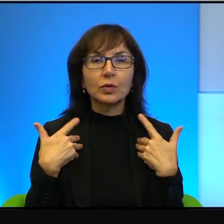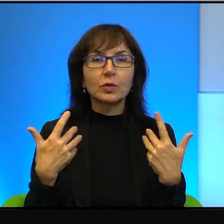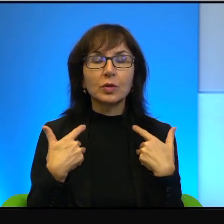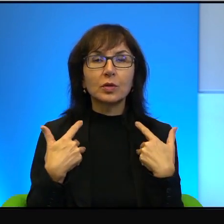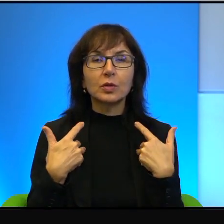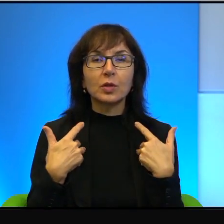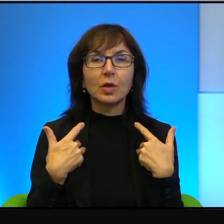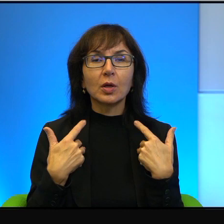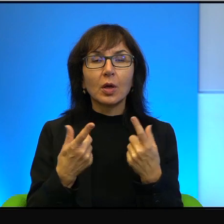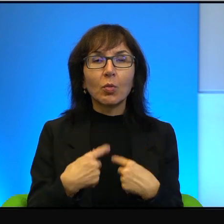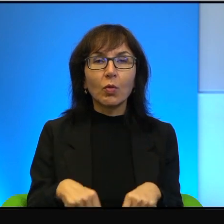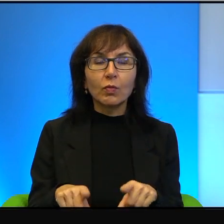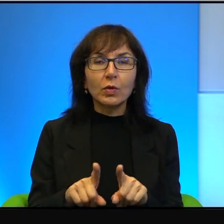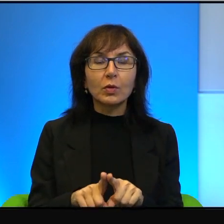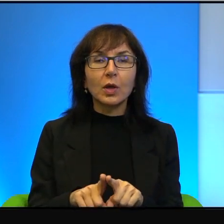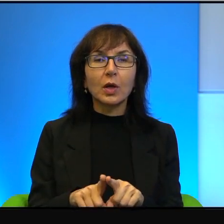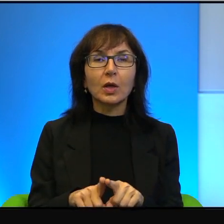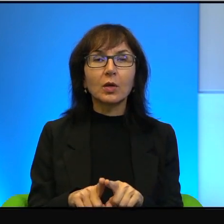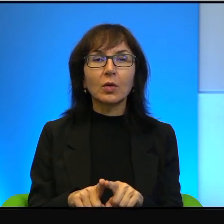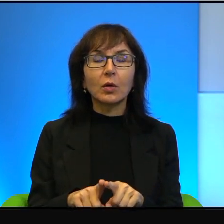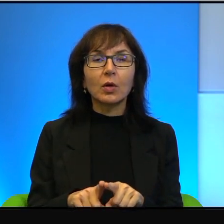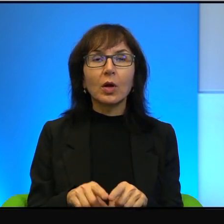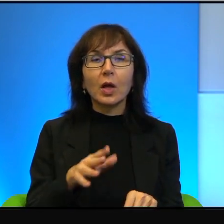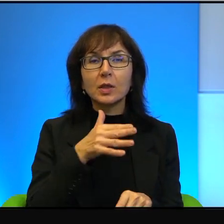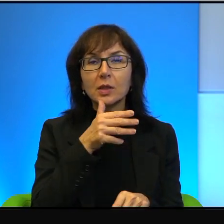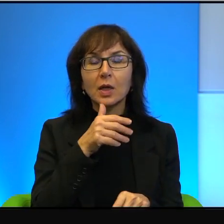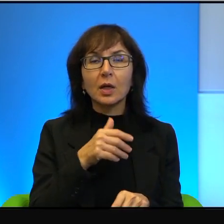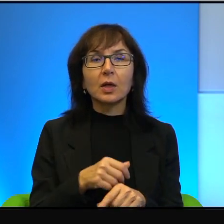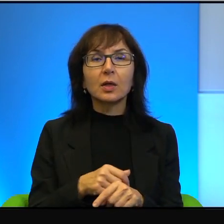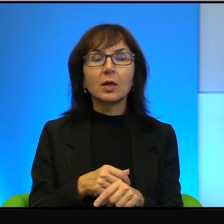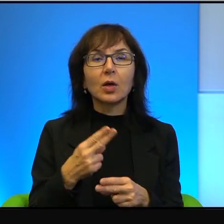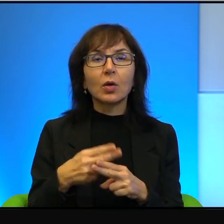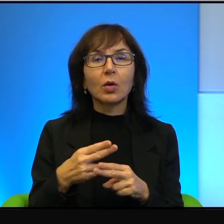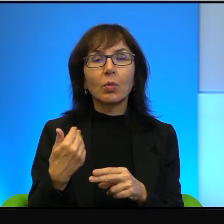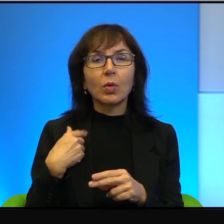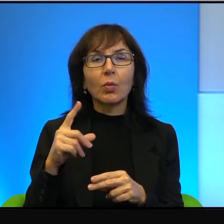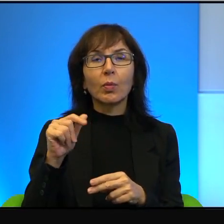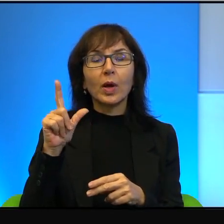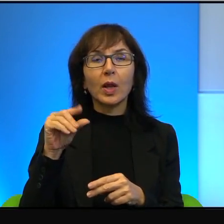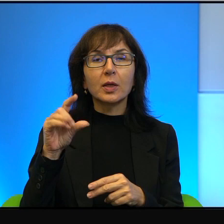wykonaną w Izraelu, pacjentem był palestyńczyk, sfinansował człowiek,